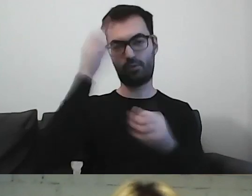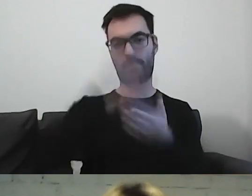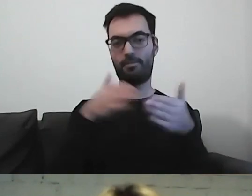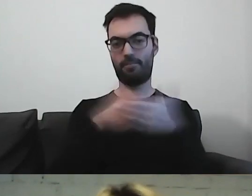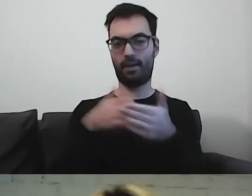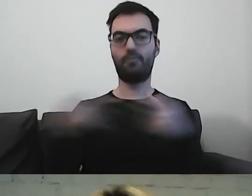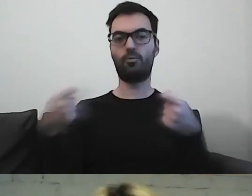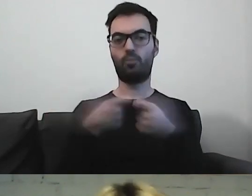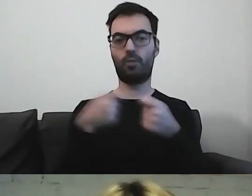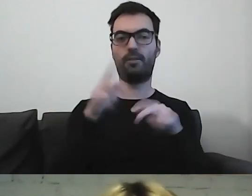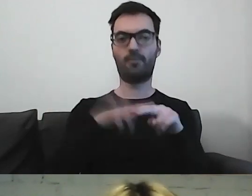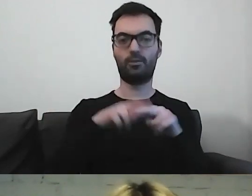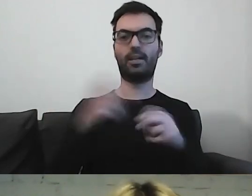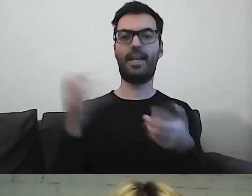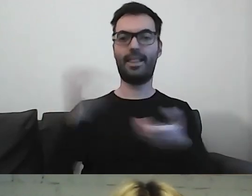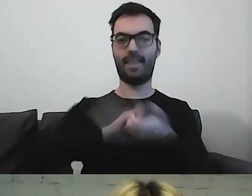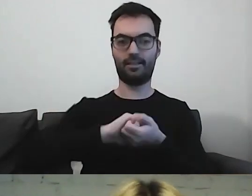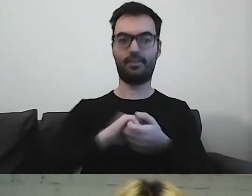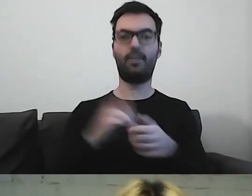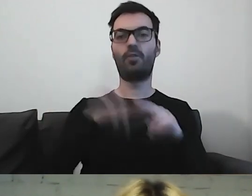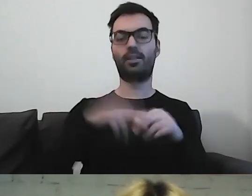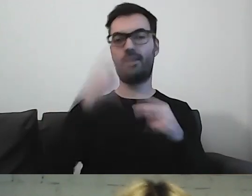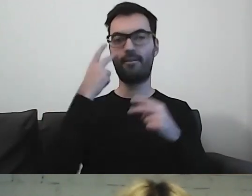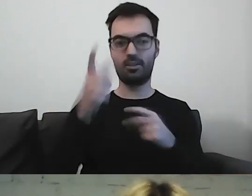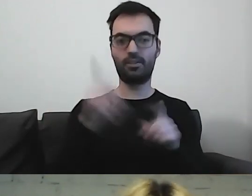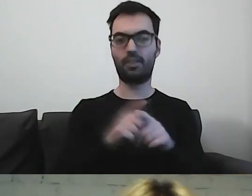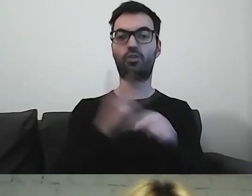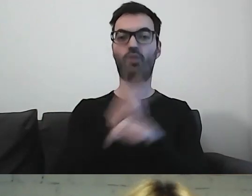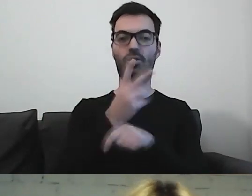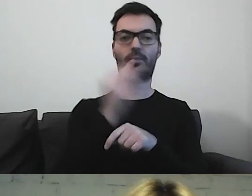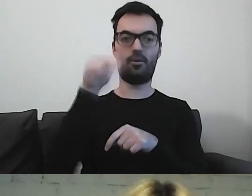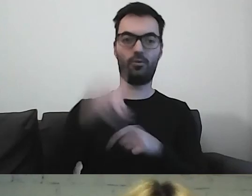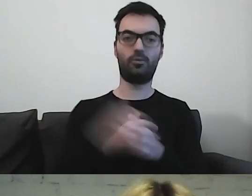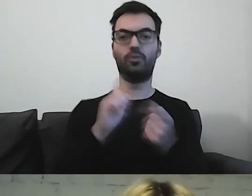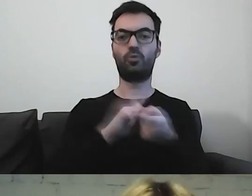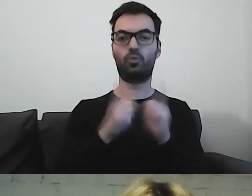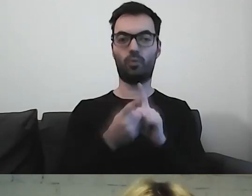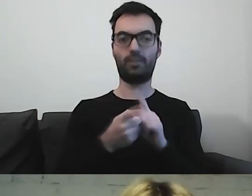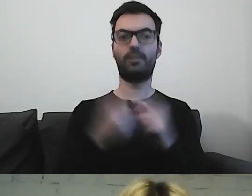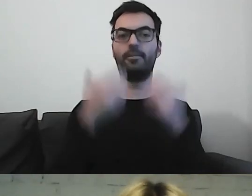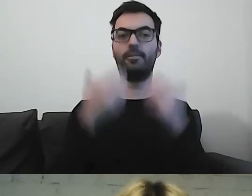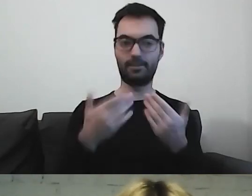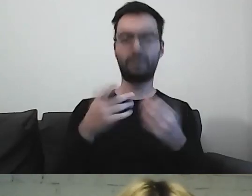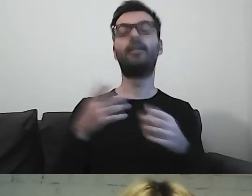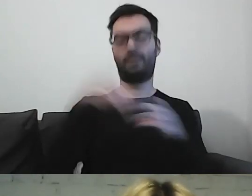we współpracy z Fundacją Integracja, Fundacją Widzialni i Dostępni.eu. Spotkanie było realizowane z tłumaczeniem na PJM